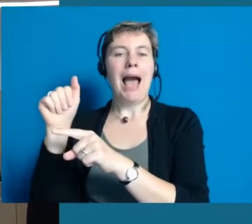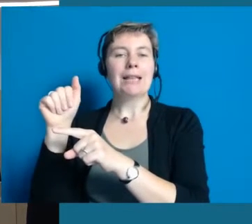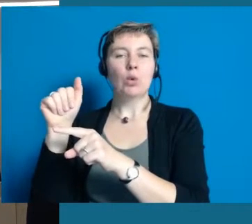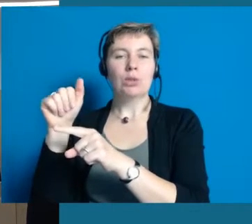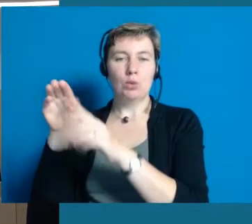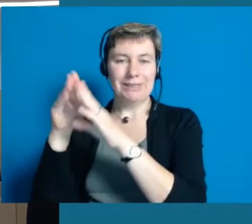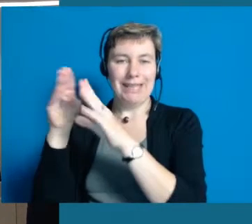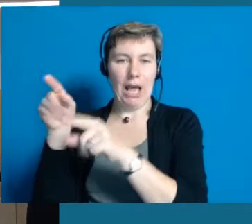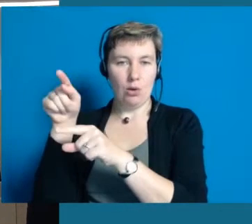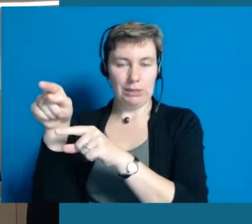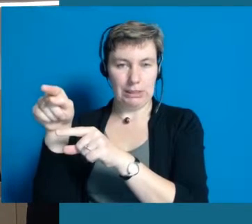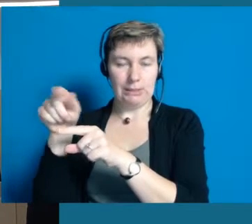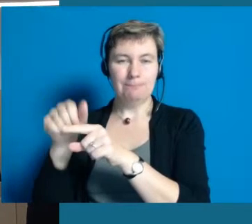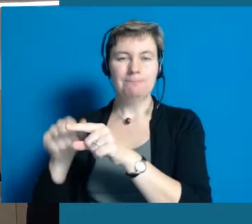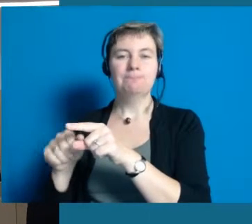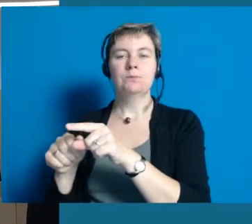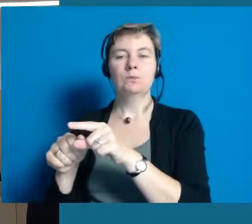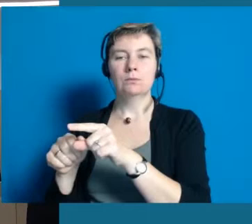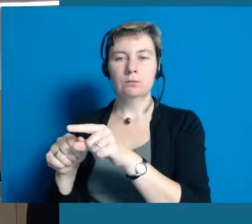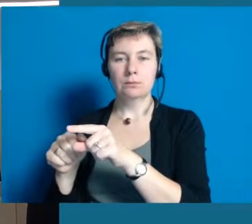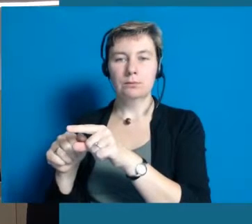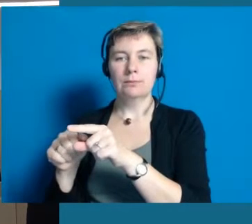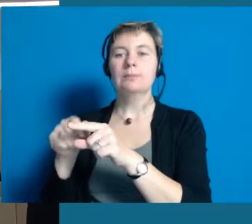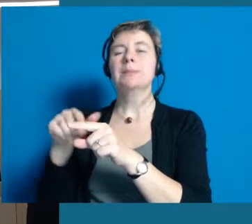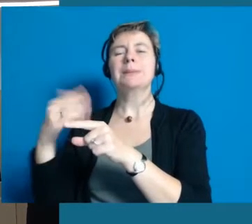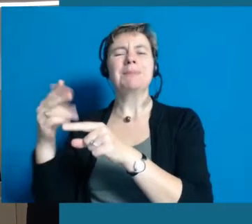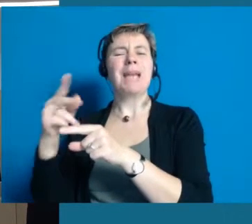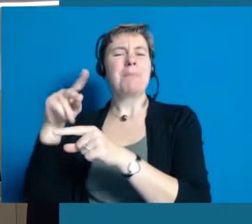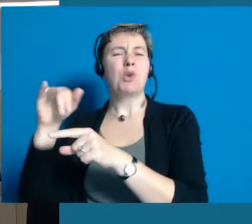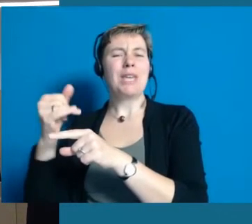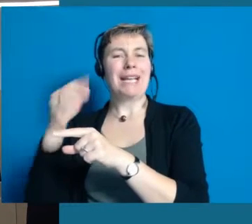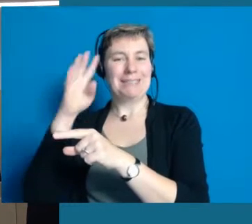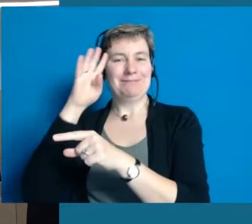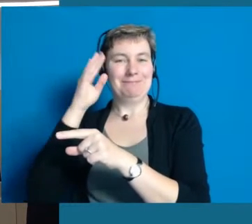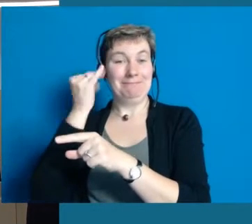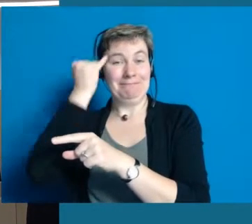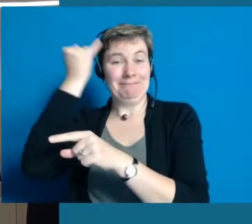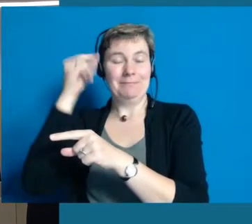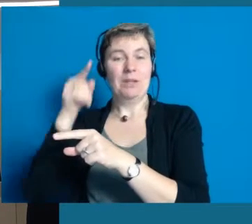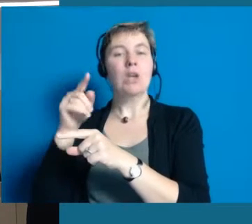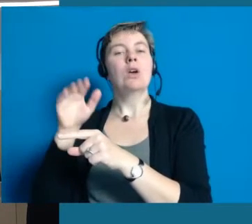Es gibt ein Projekt, wir nennen es "Die rote Couch". Die ist orangefarben, sie werden es sehen.